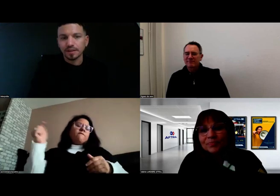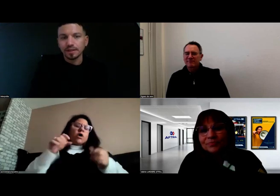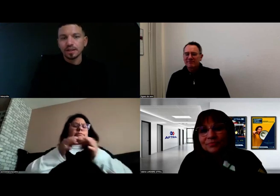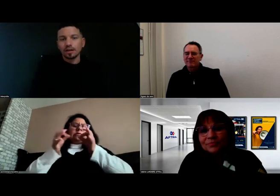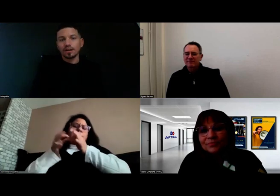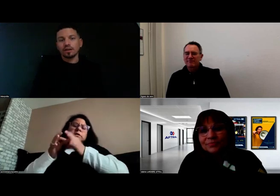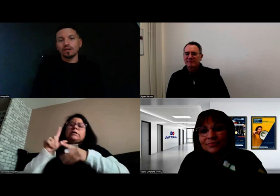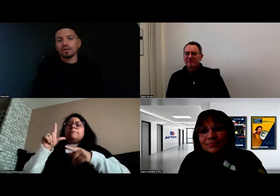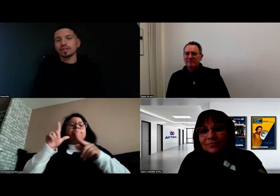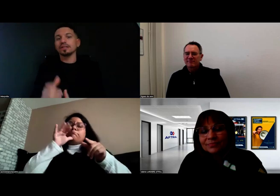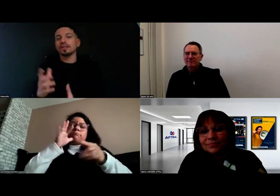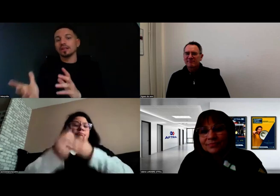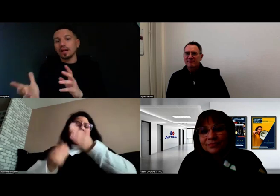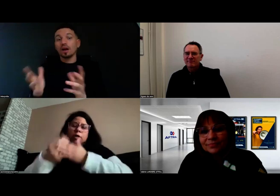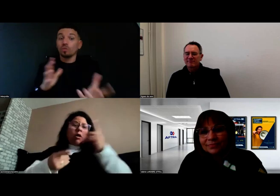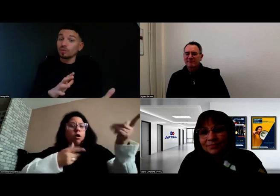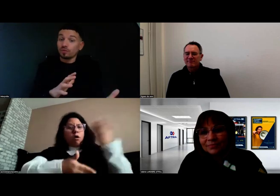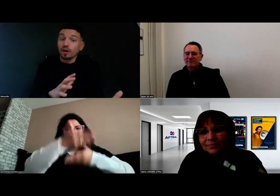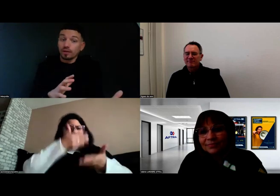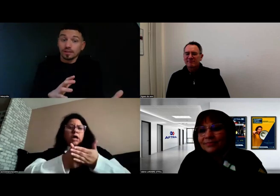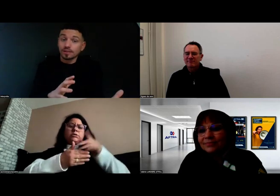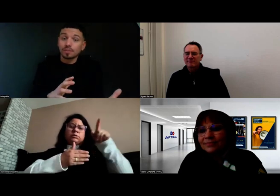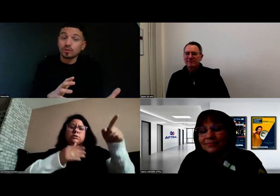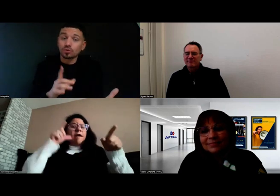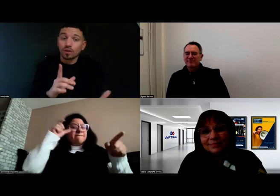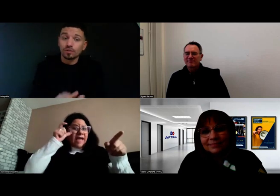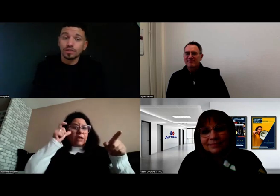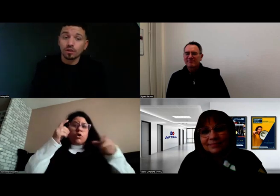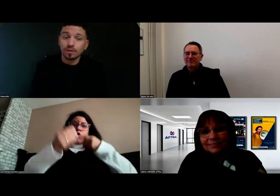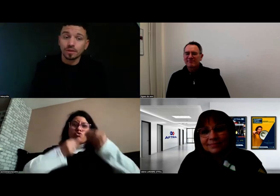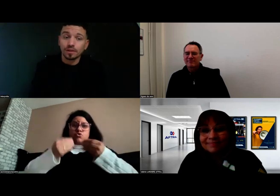qui étaient là ou pas, il faut le dire quand même aussi.